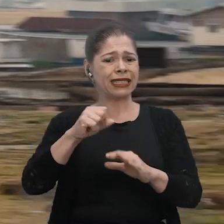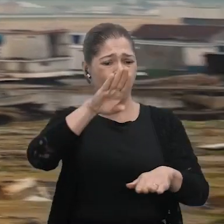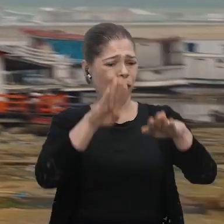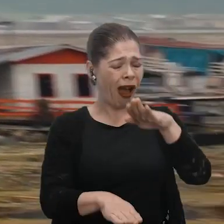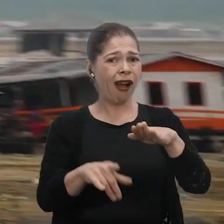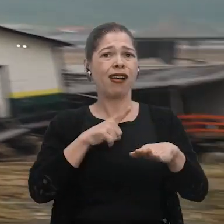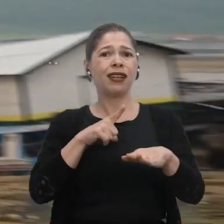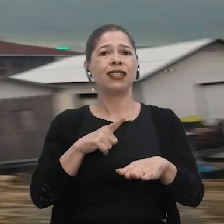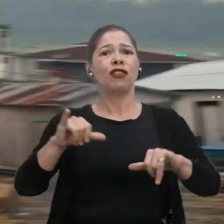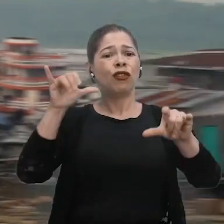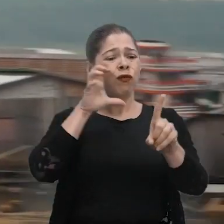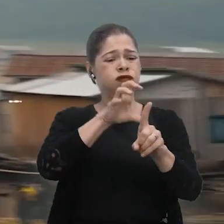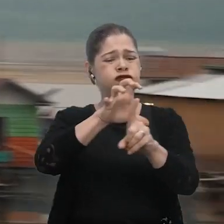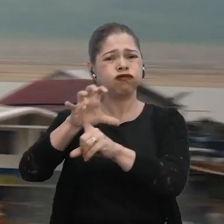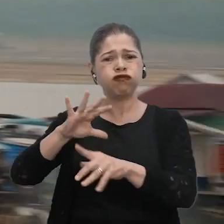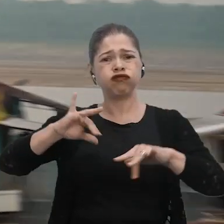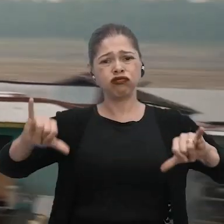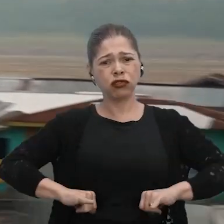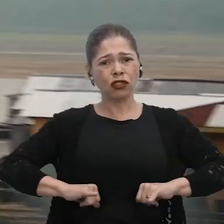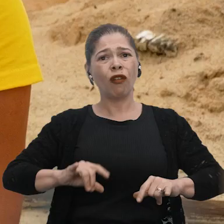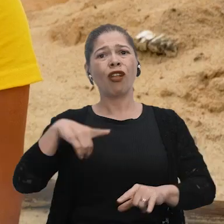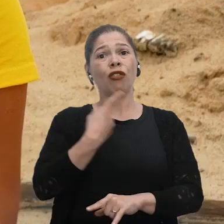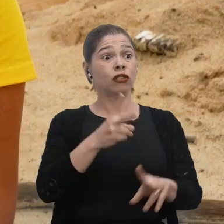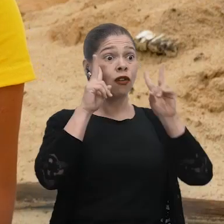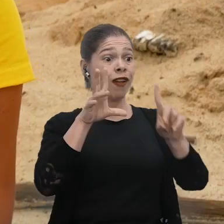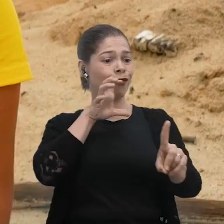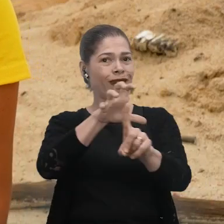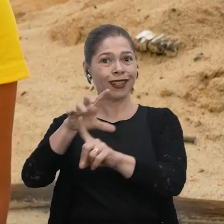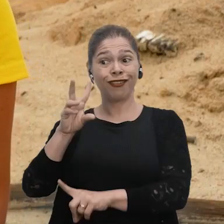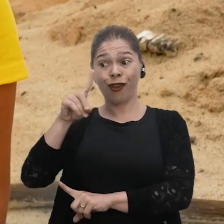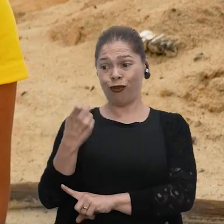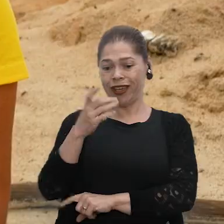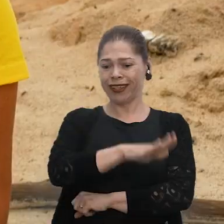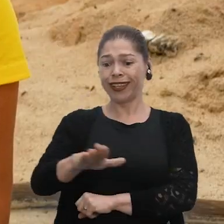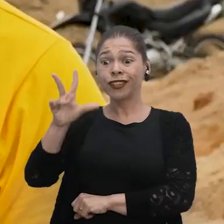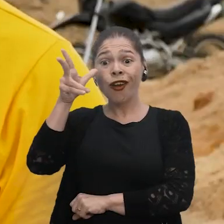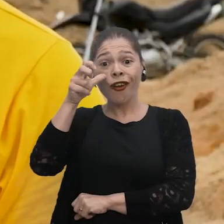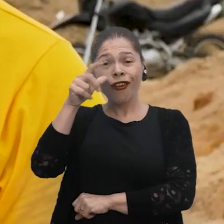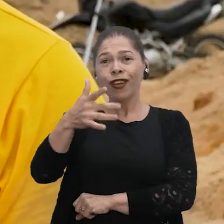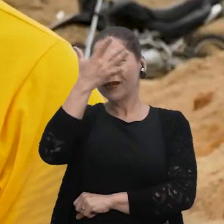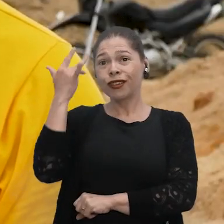Se aqui há um desequilíbrio, querendo ou não, vai afetar outras regiões. Porque, querendo ou não, a gente está vendo os impactos. Eu, quando era criança, eu escutava que um dia